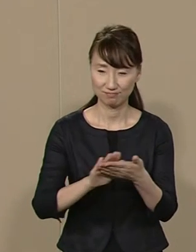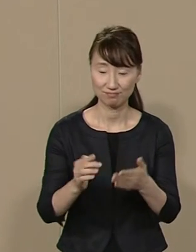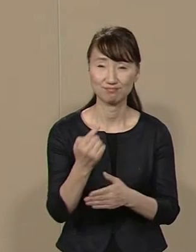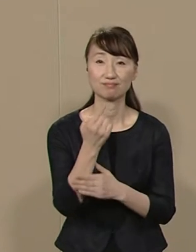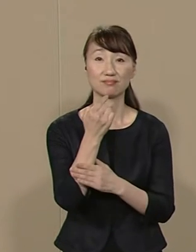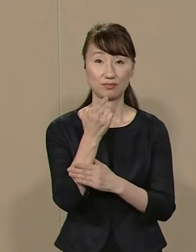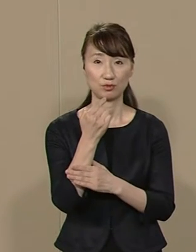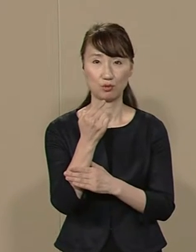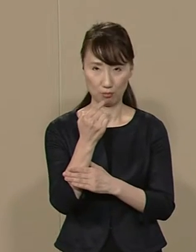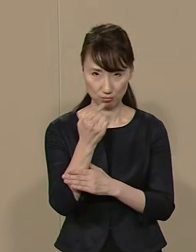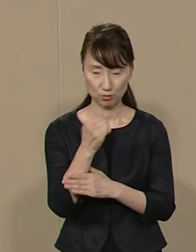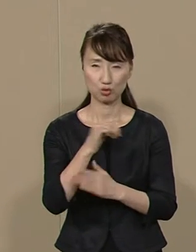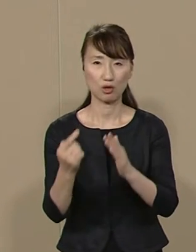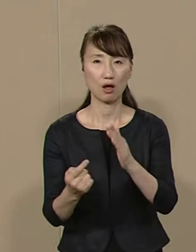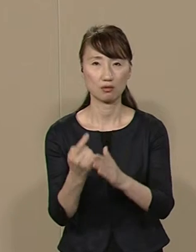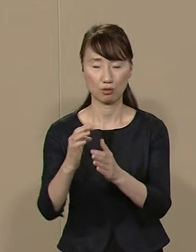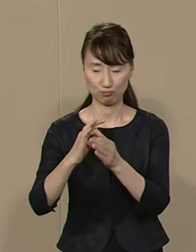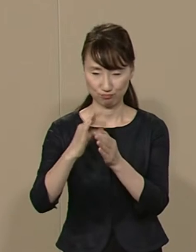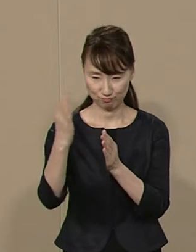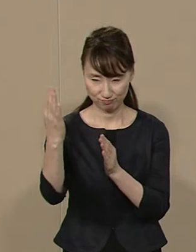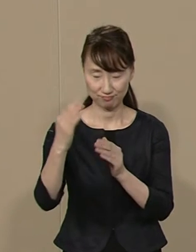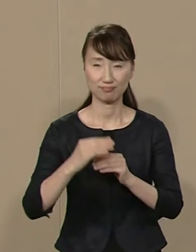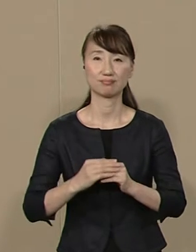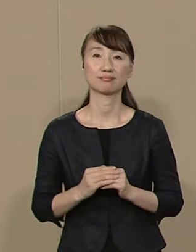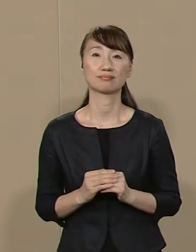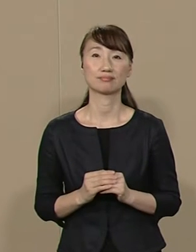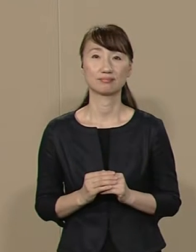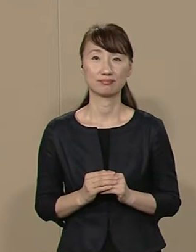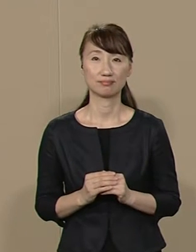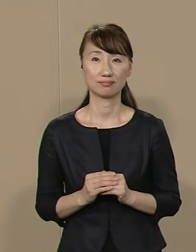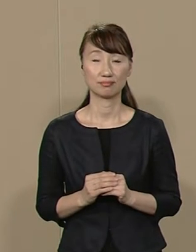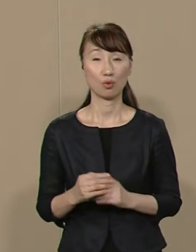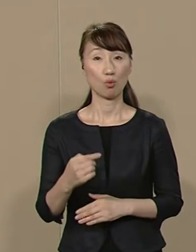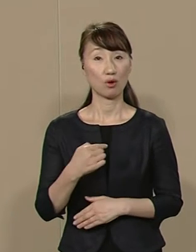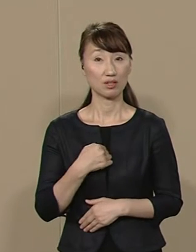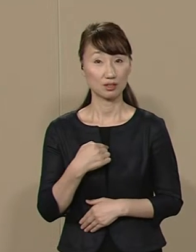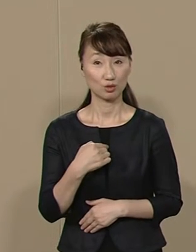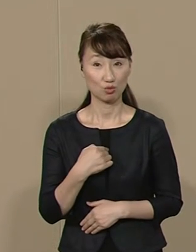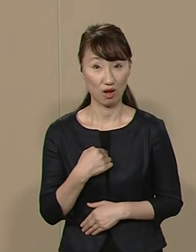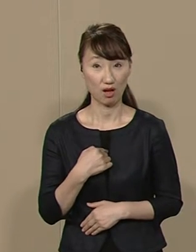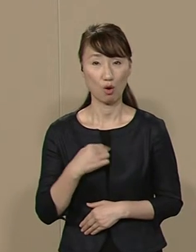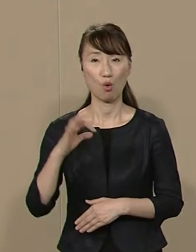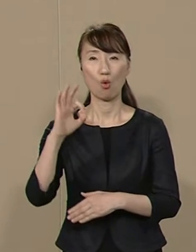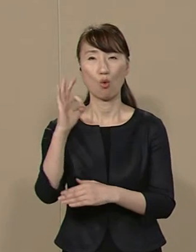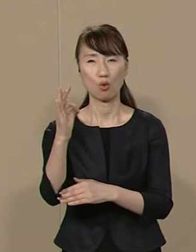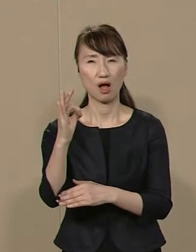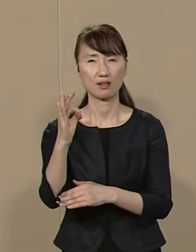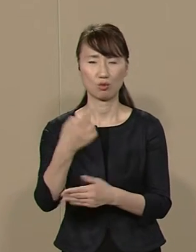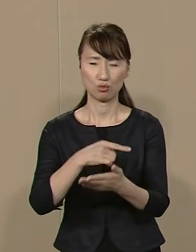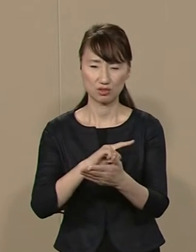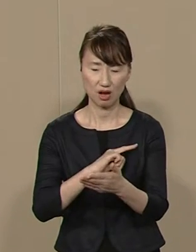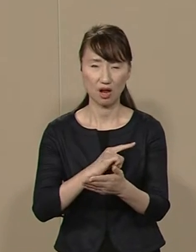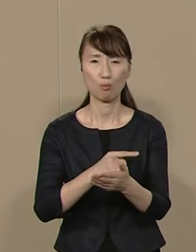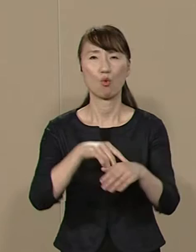一切のスキャンダルとは無縁です 私には資金力も 組織力もありません